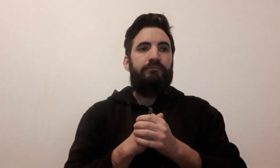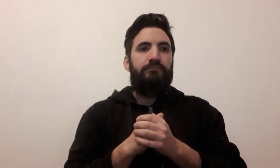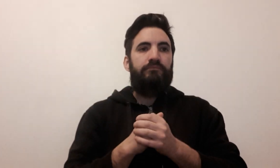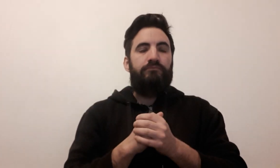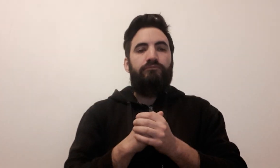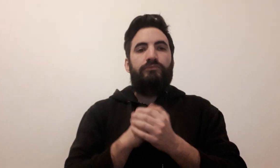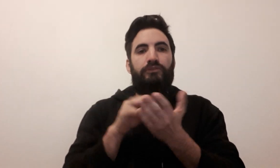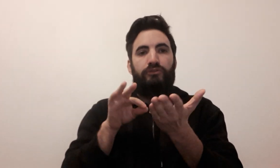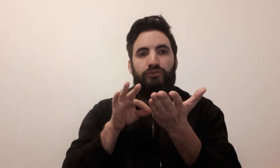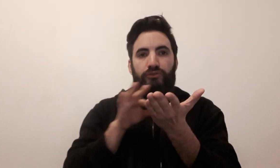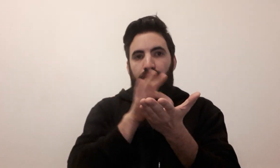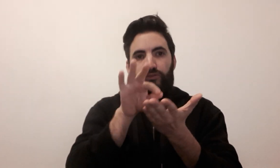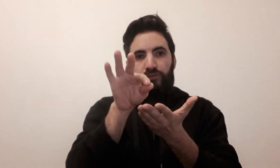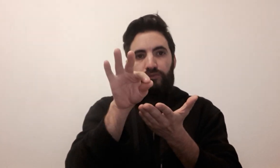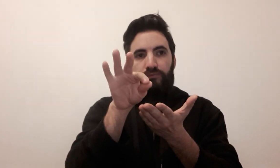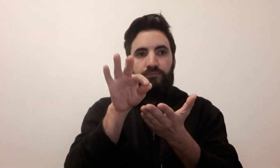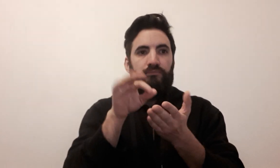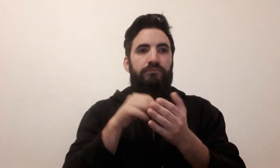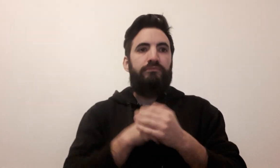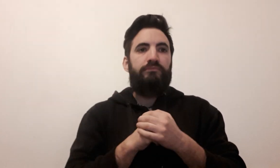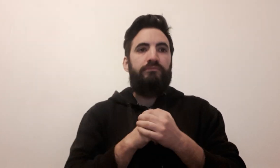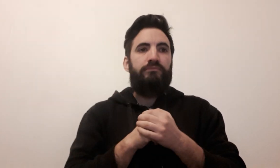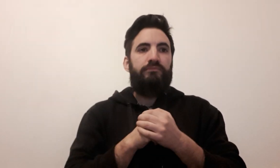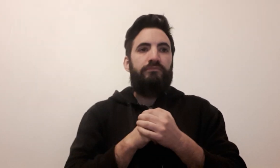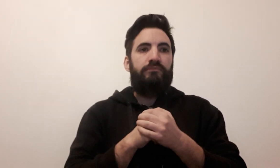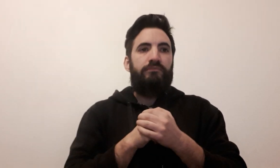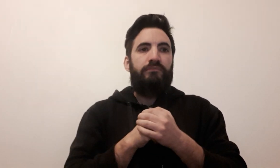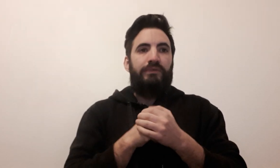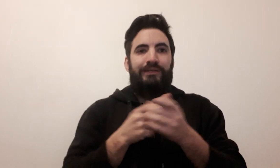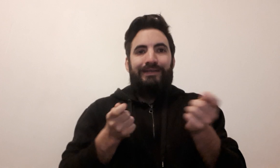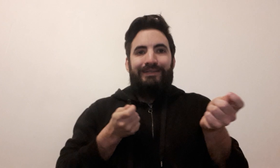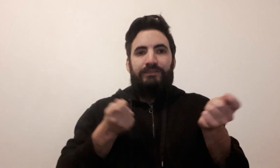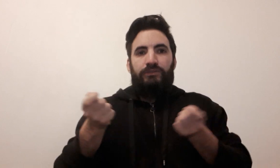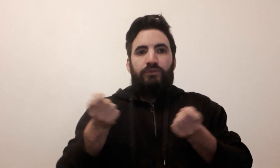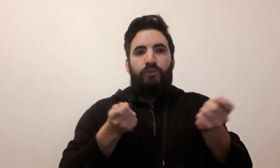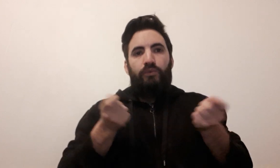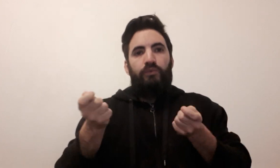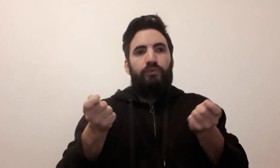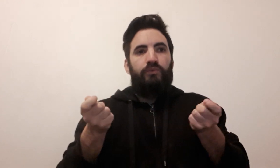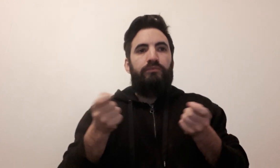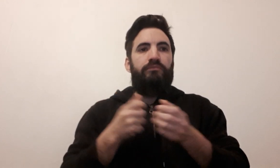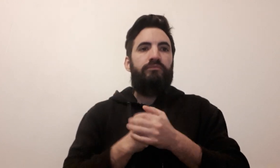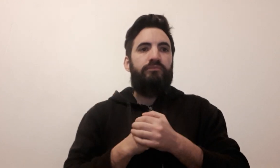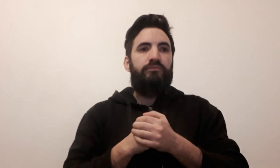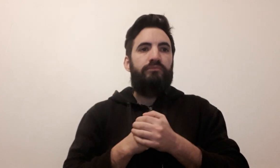stratégie gestion